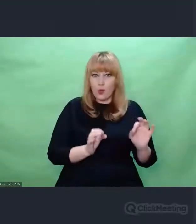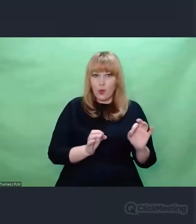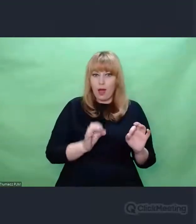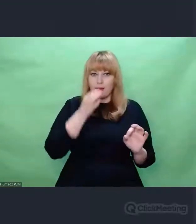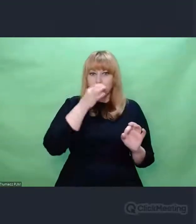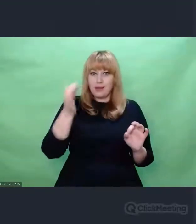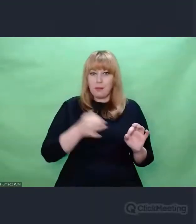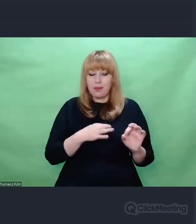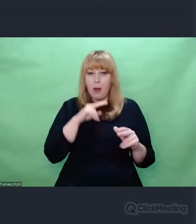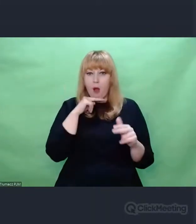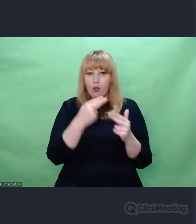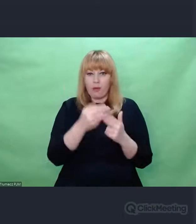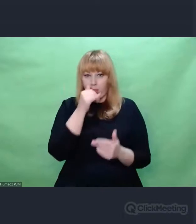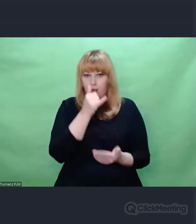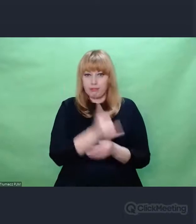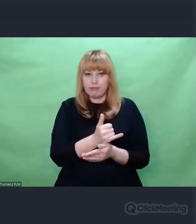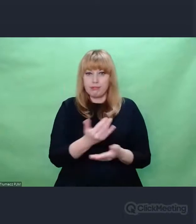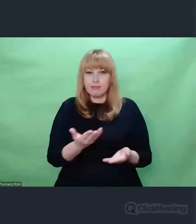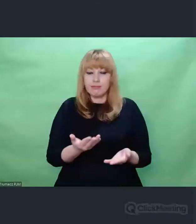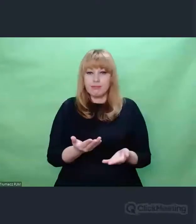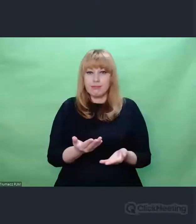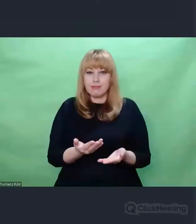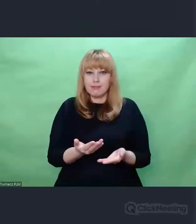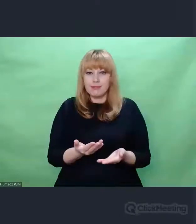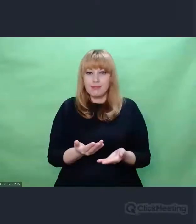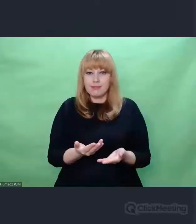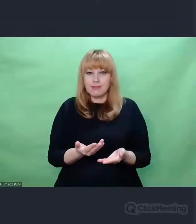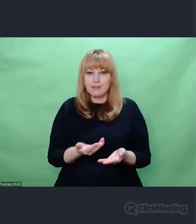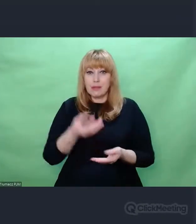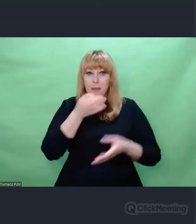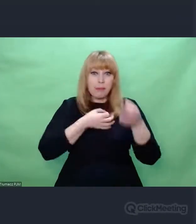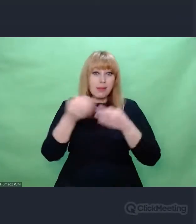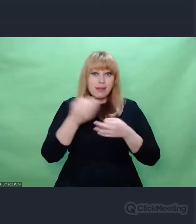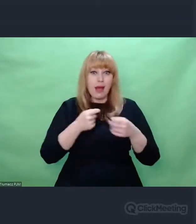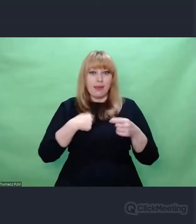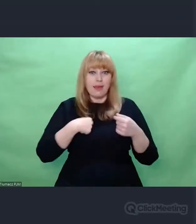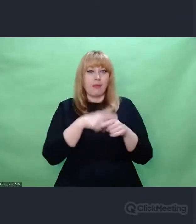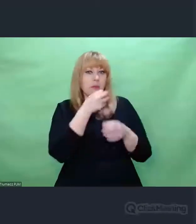A myślę, że dla artysty bezradność jest jednym z najpiękniejszych stanów,